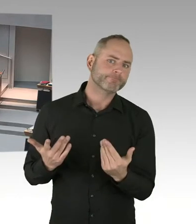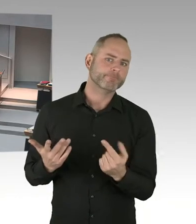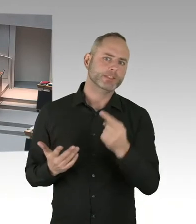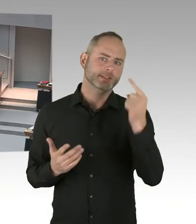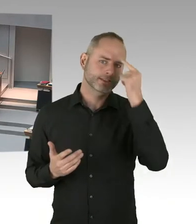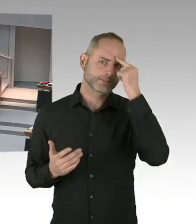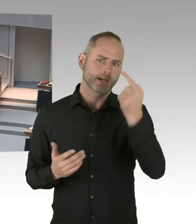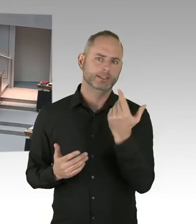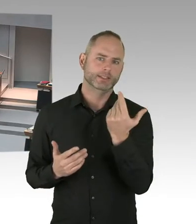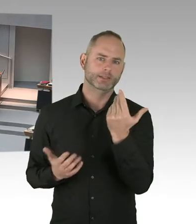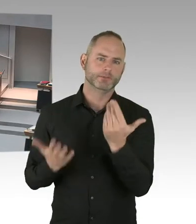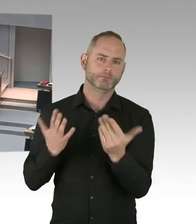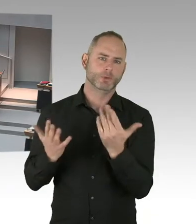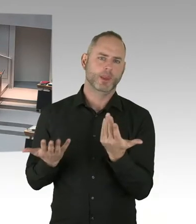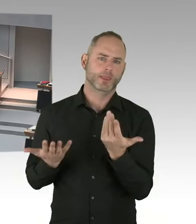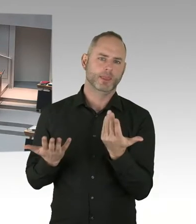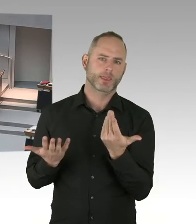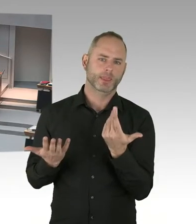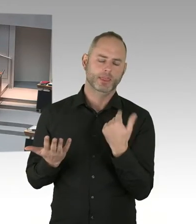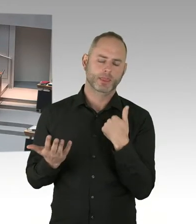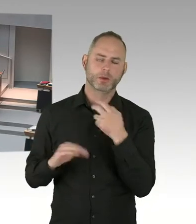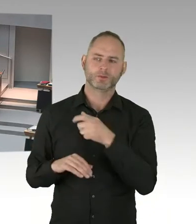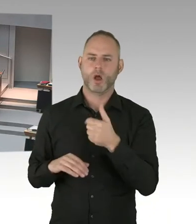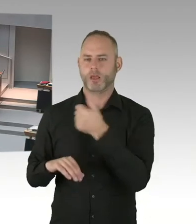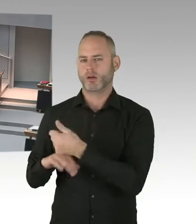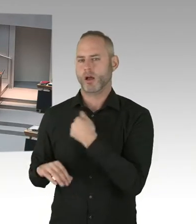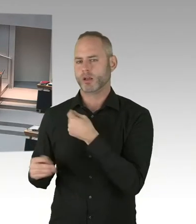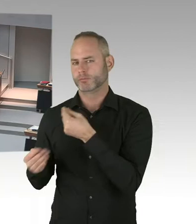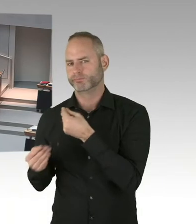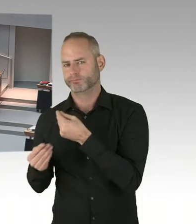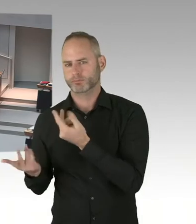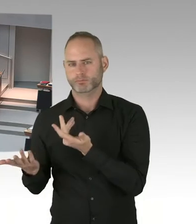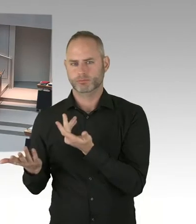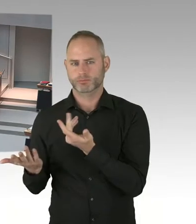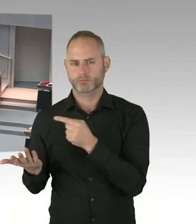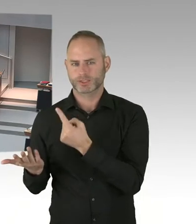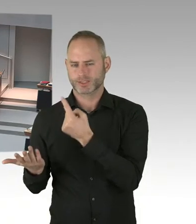um da auch noch mal Ausgleich zu kriegen. Damit wir in der Registrierung aber auch an anderen Stellen